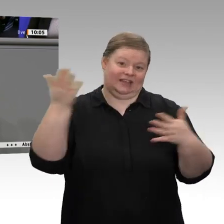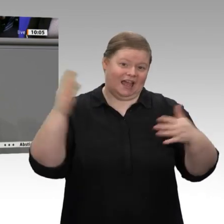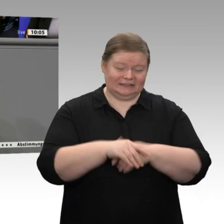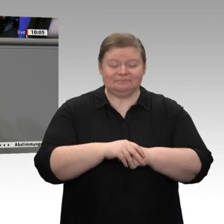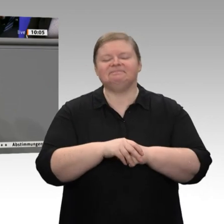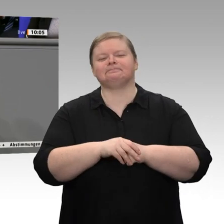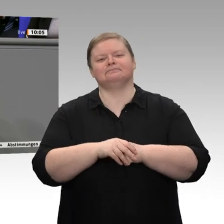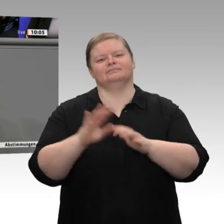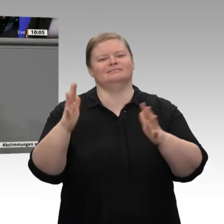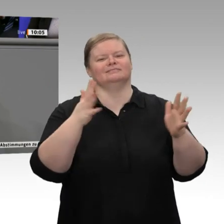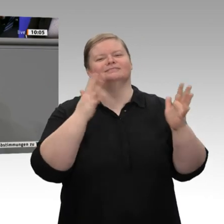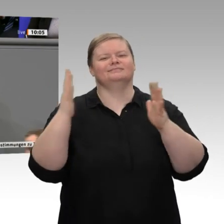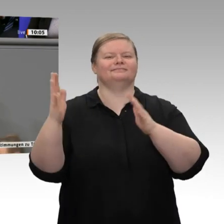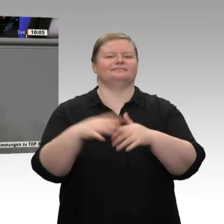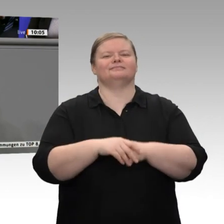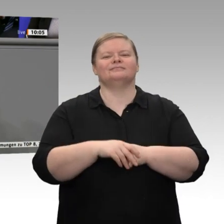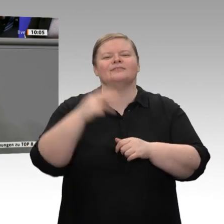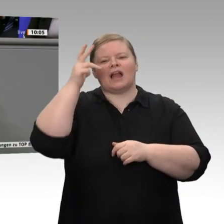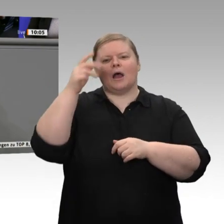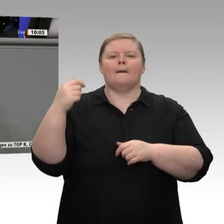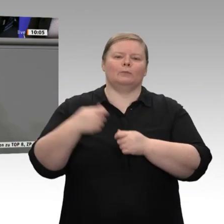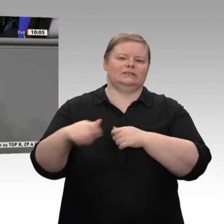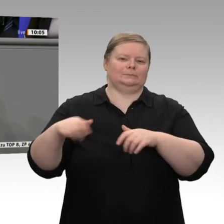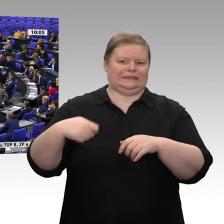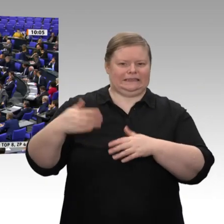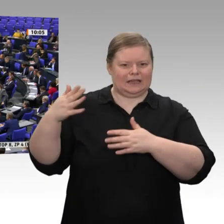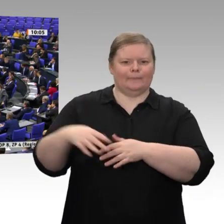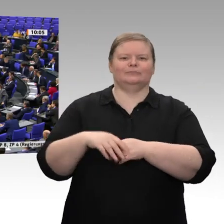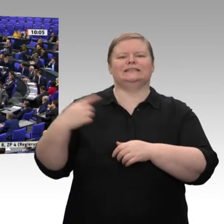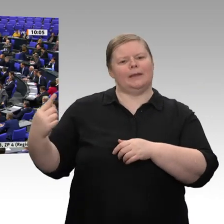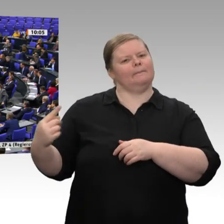versucht, das zu erklären. Sie glauben doch nicht im Ernst, dass